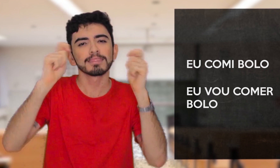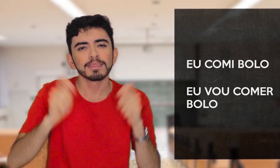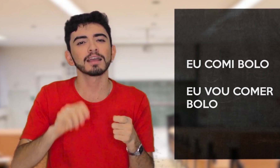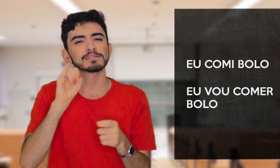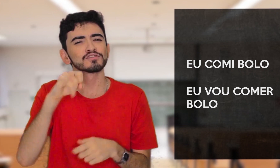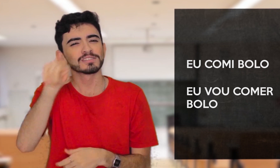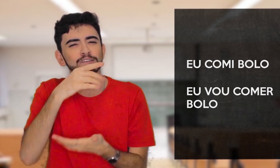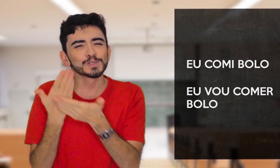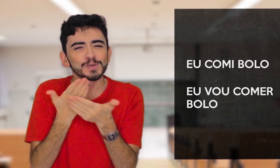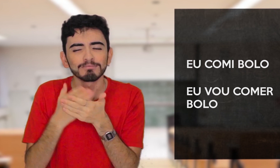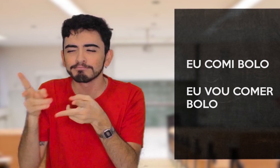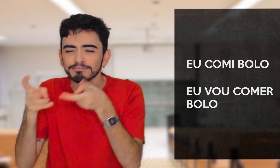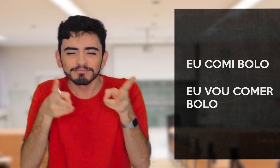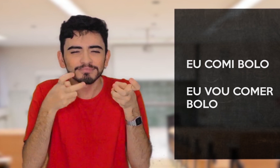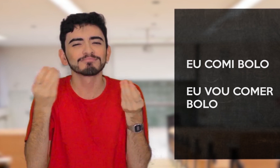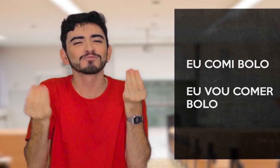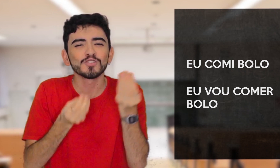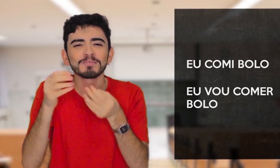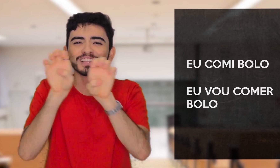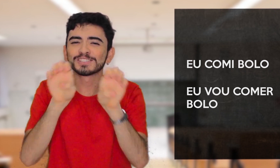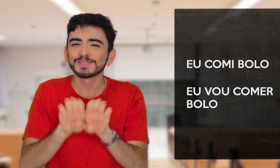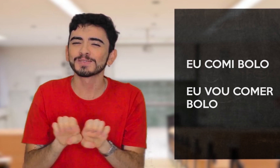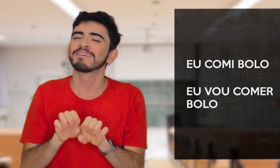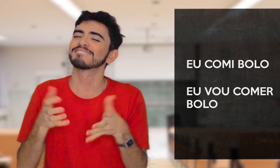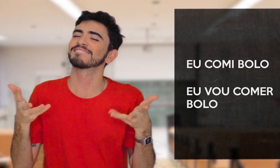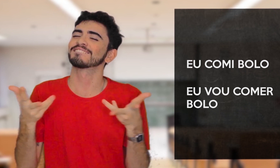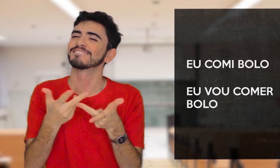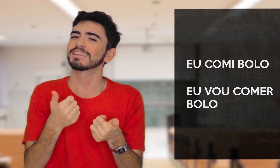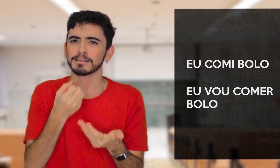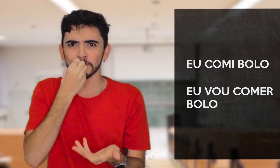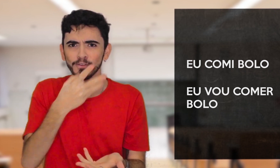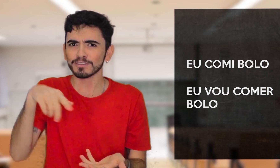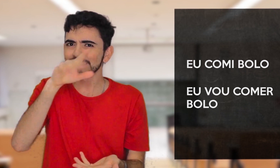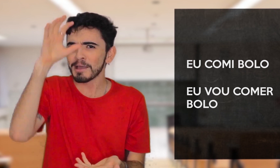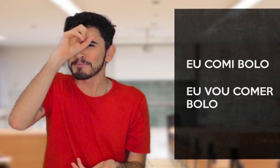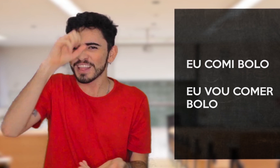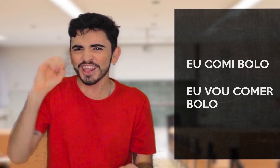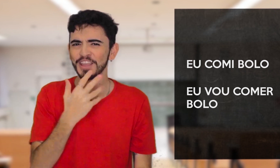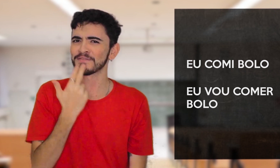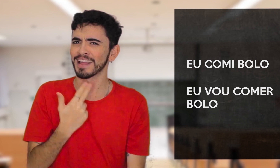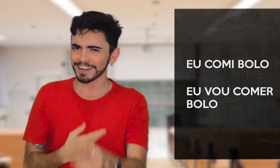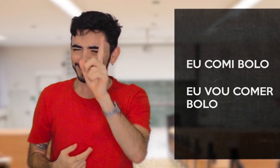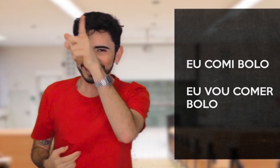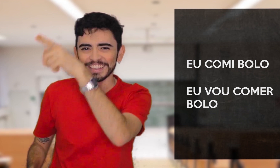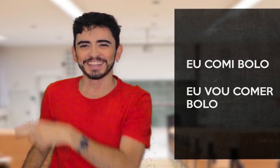Se derem uma pesquisada a mais sobre esse assunto, verão o quão incrível é aprender uma nova língua!